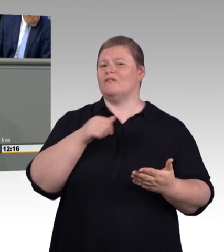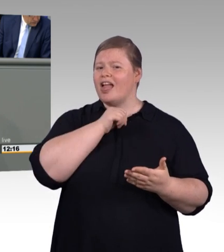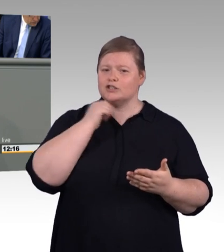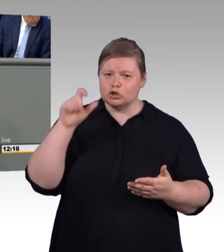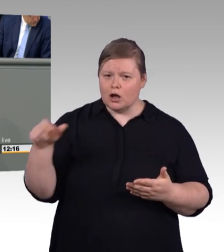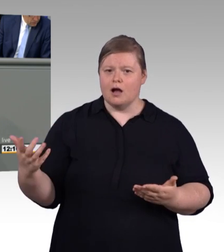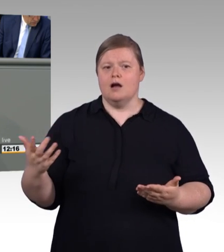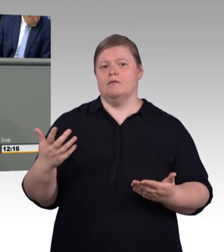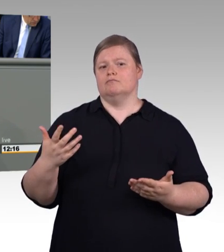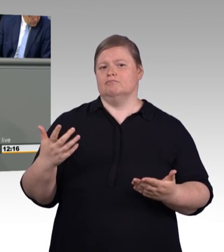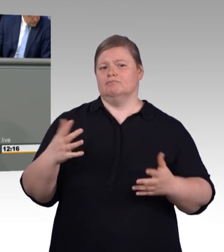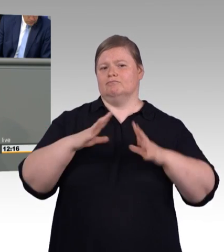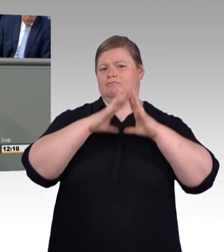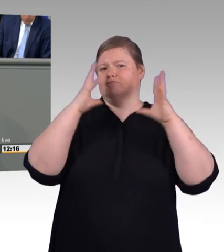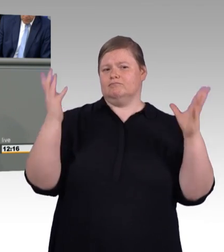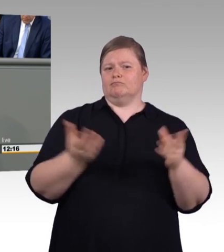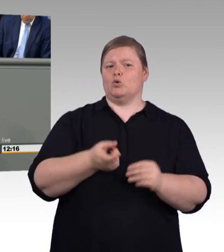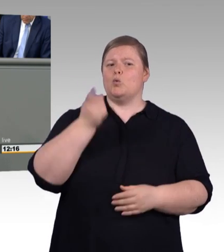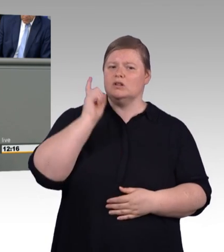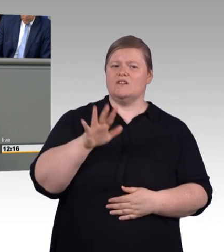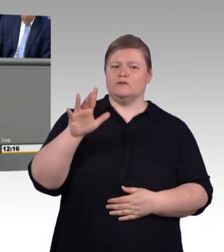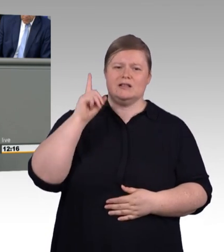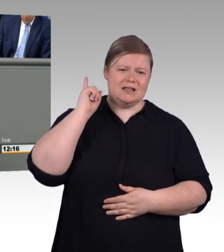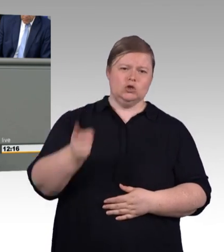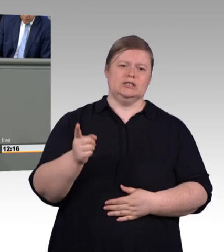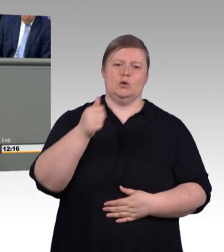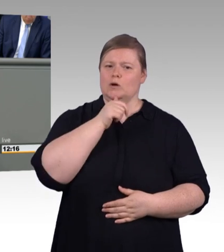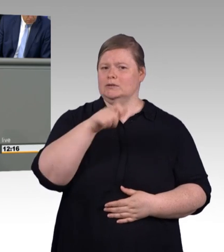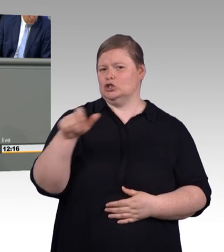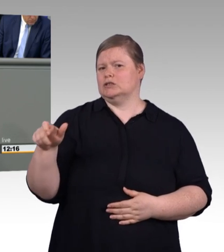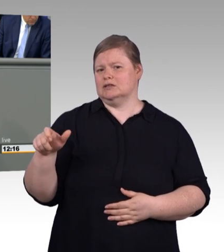mehr Geld in der Tasche haben werden dafür lohnt es sich zu kämpfen und das ist keine Kleinigkeit, meine Damen und Herren!